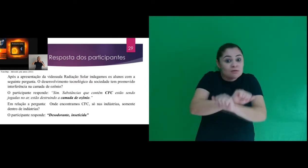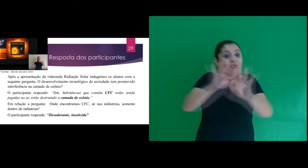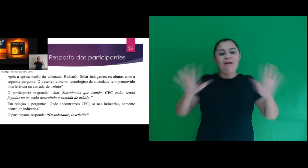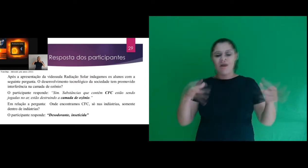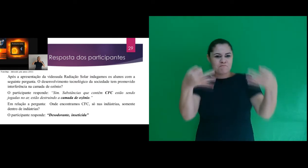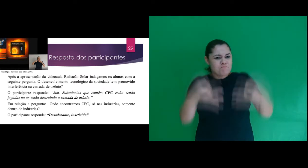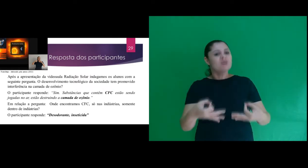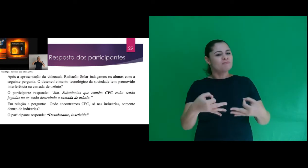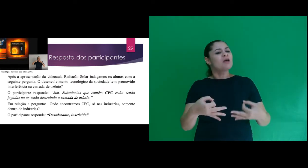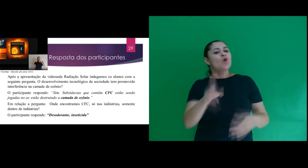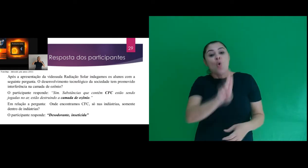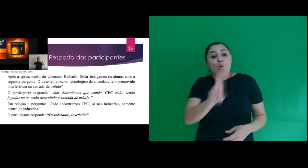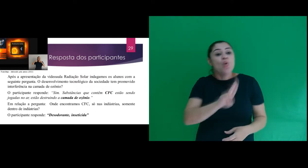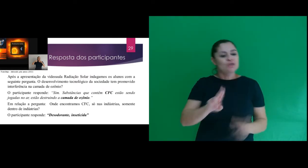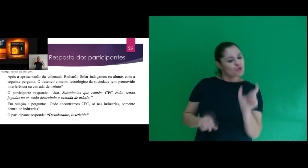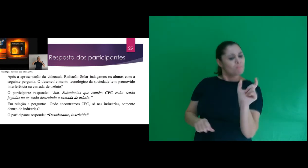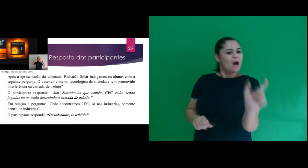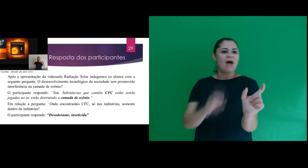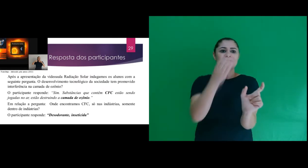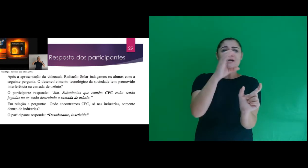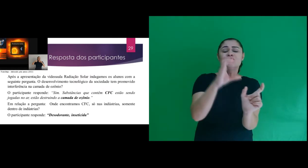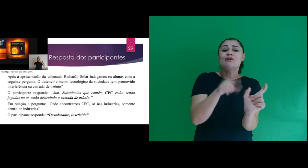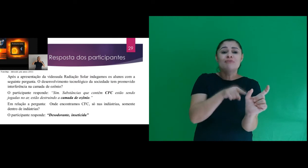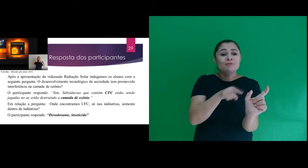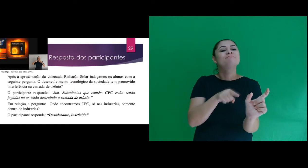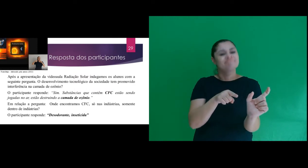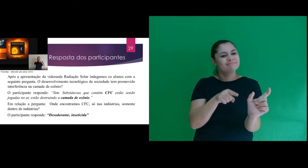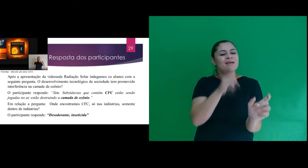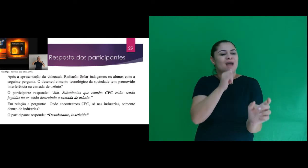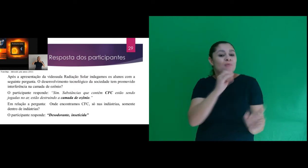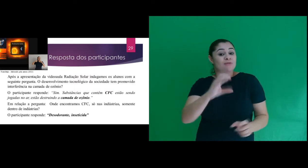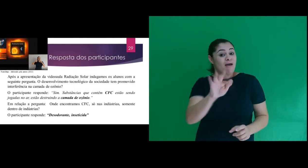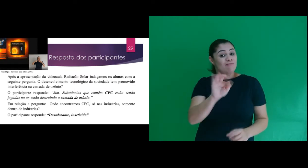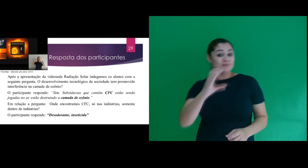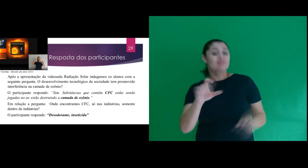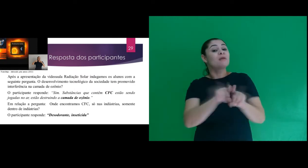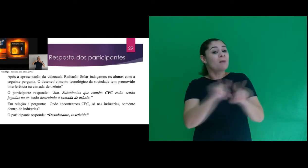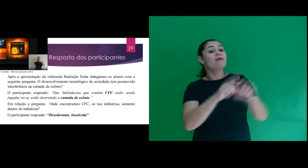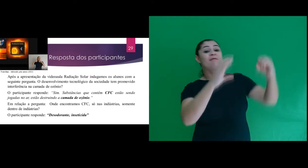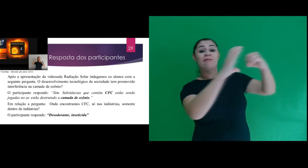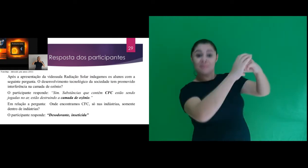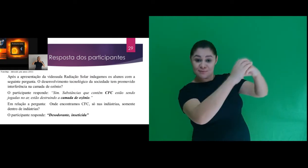apresenta coerência nas respostas e faz o uso de termos científicos como CFC, camada de ozônio.